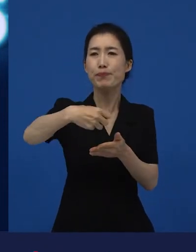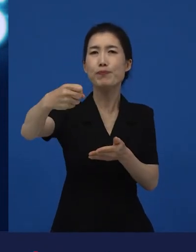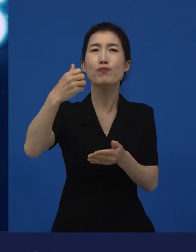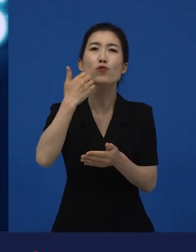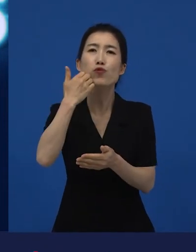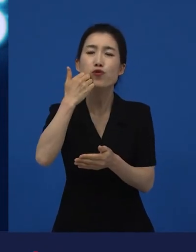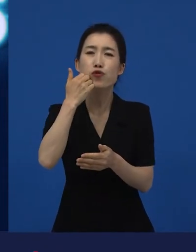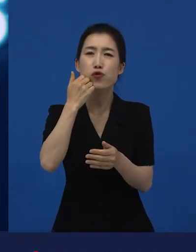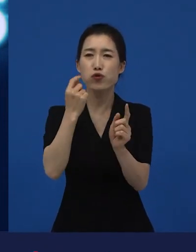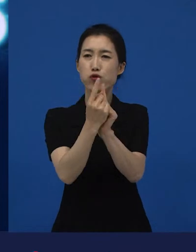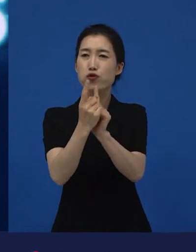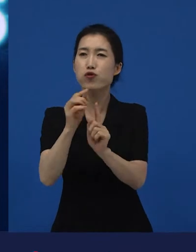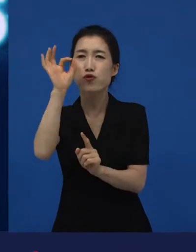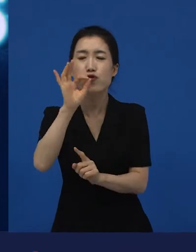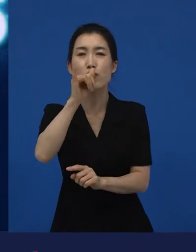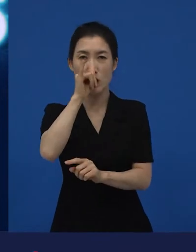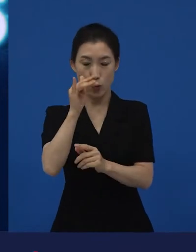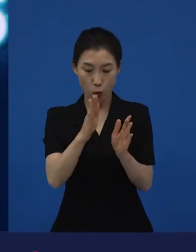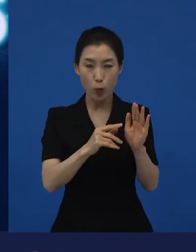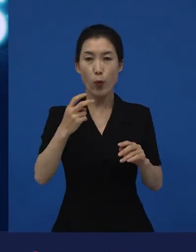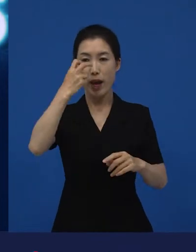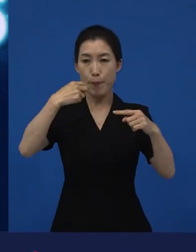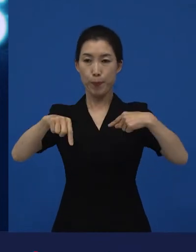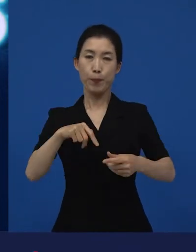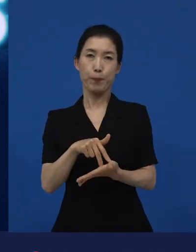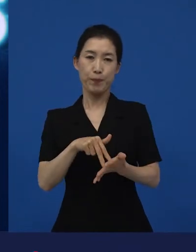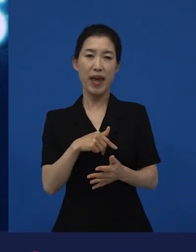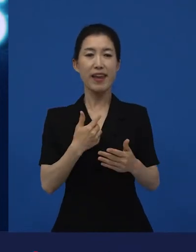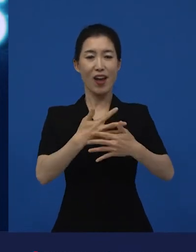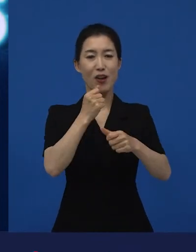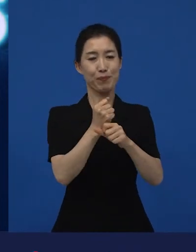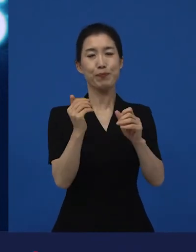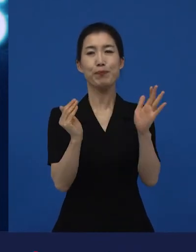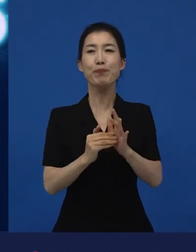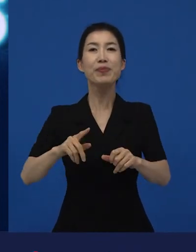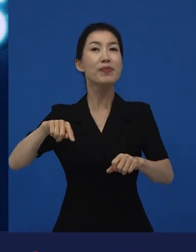또 감독은 자기의 다음 영화를 제작해 줄 제작자를 만나기도 하고요.